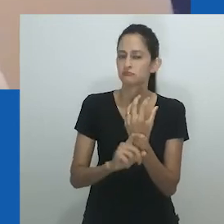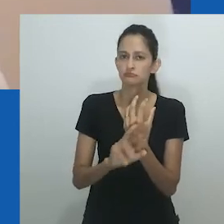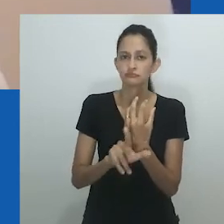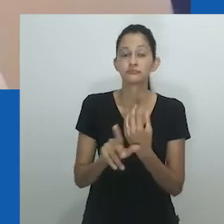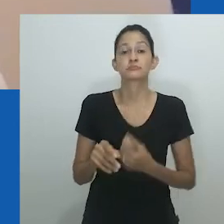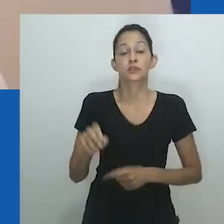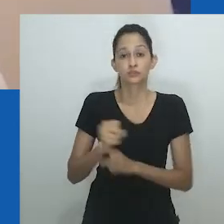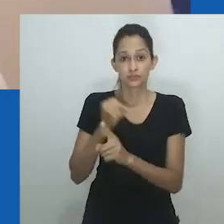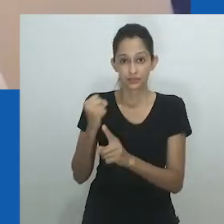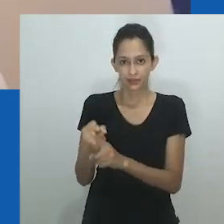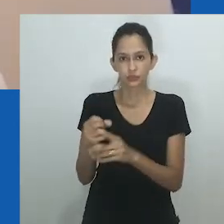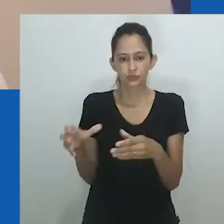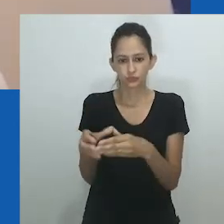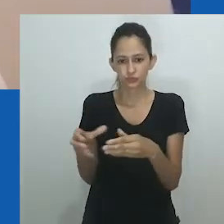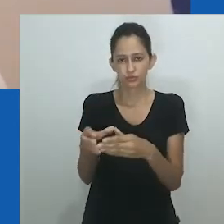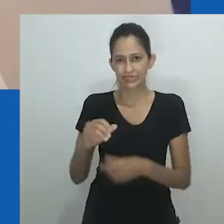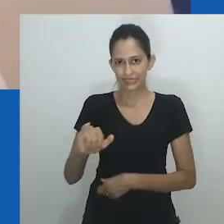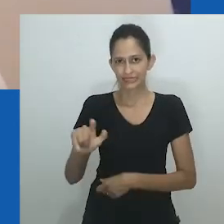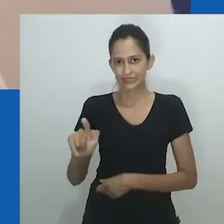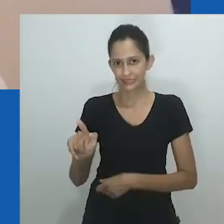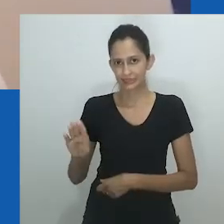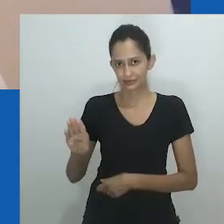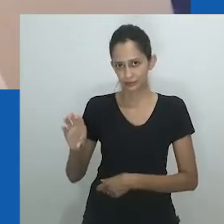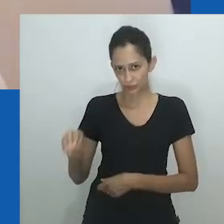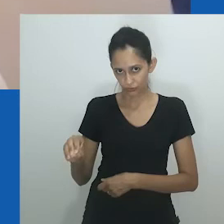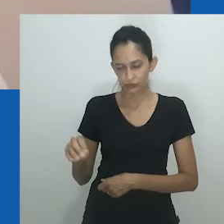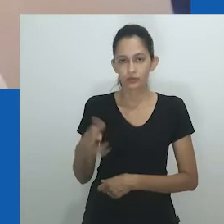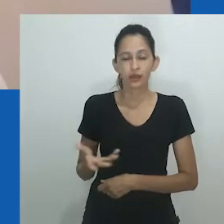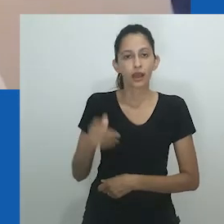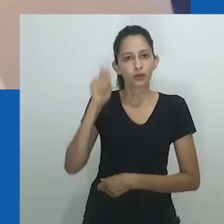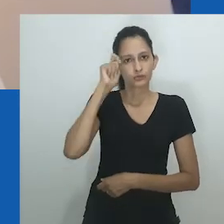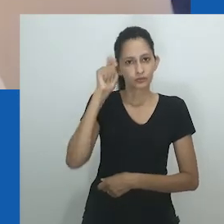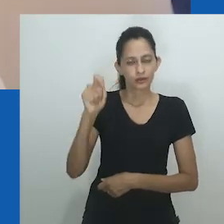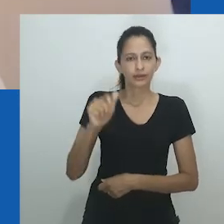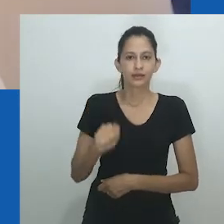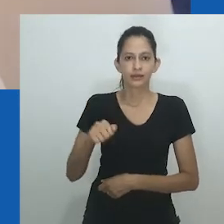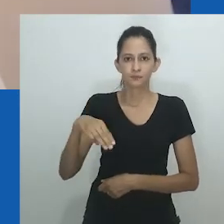que desafiam e desestabilizam o gênero heteronormativo e as suposições binárias de sexo.